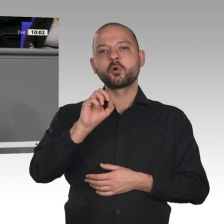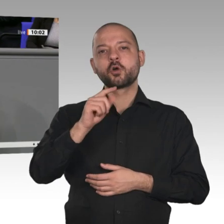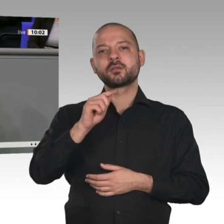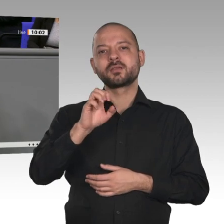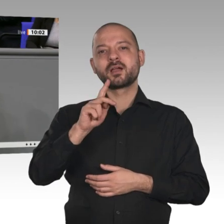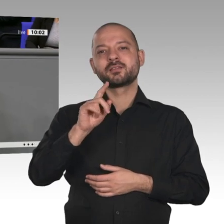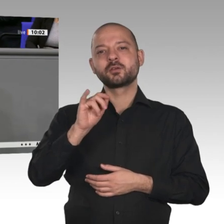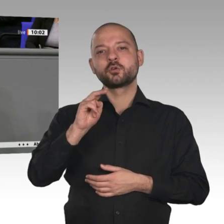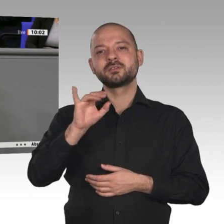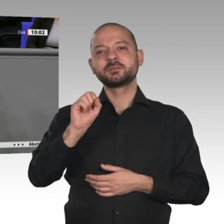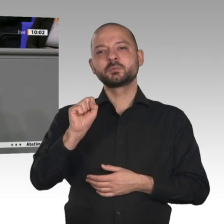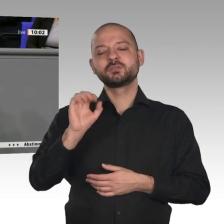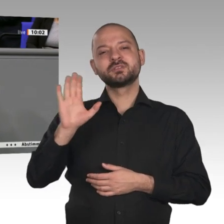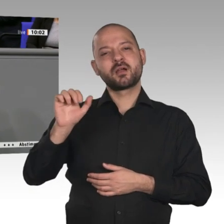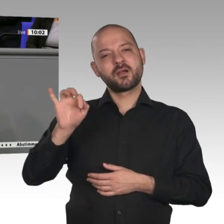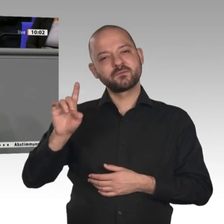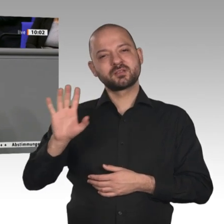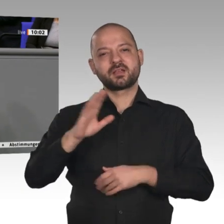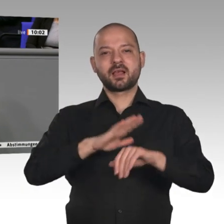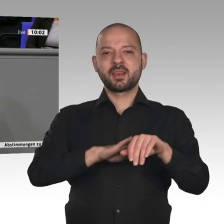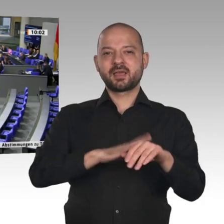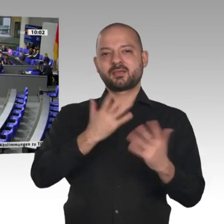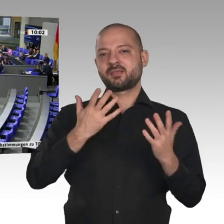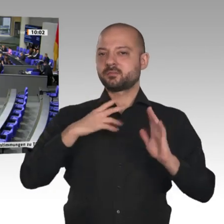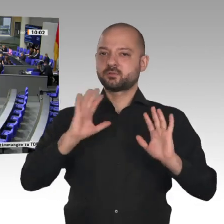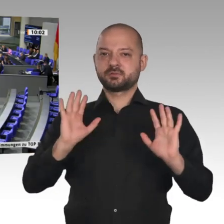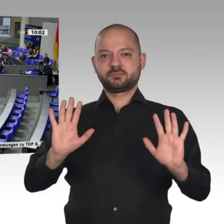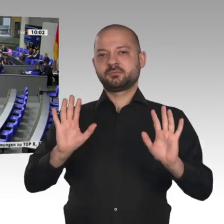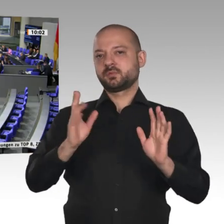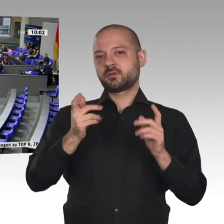der schadet der deutschen Wirtschaft, der schadet der europäischen Wirtschaft.